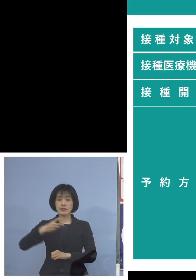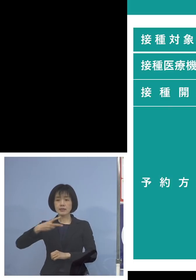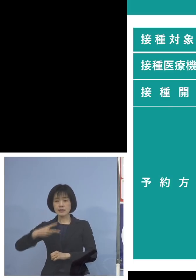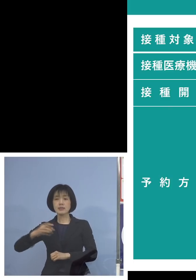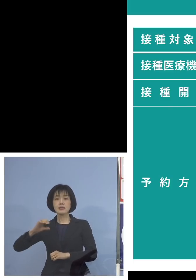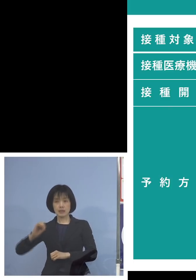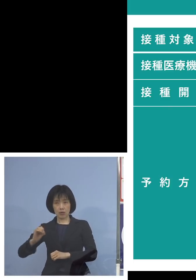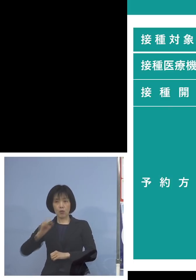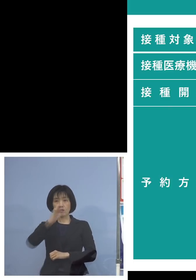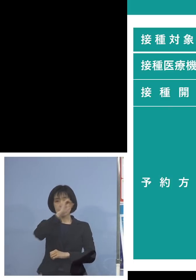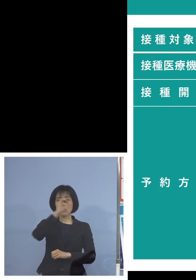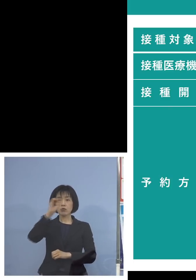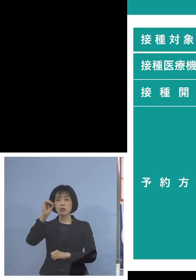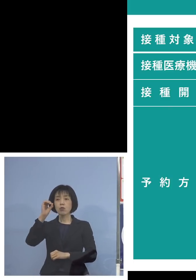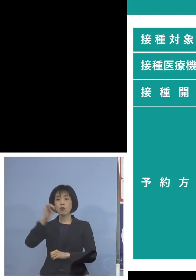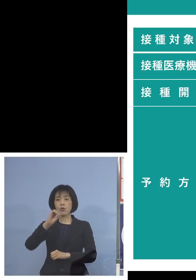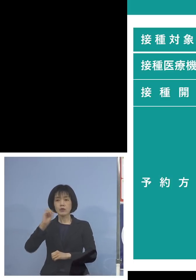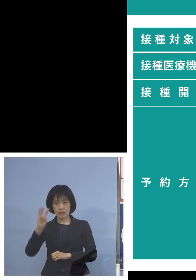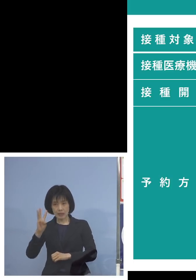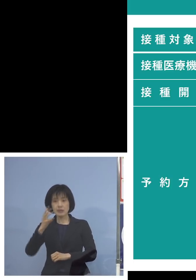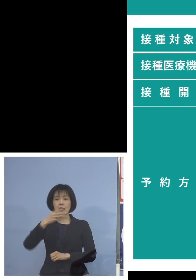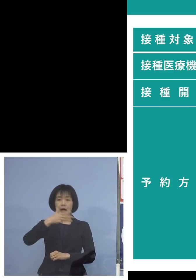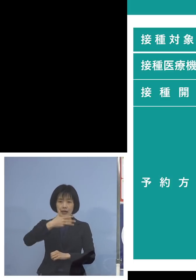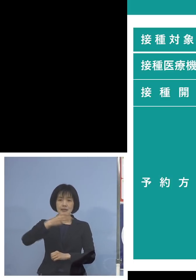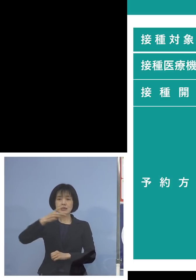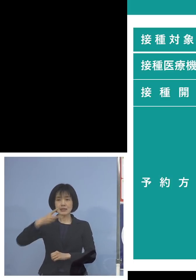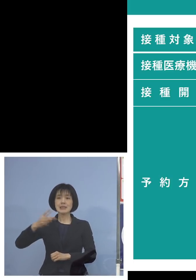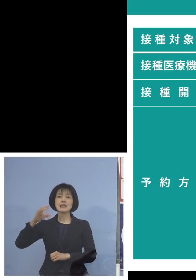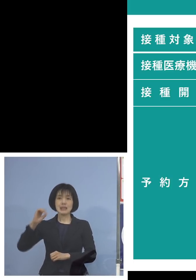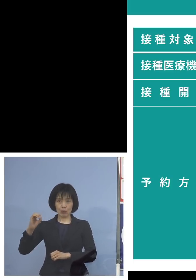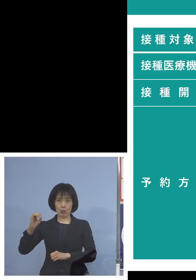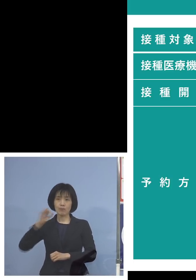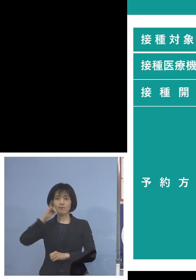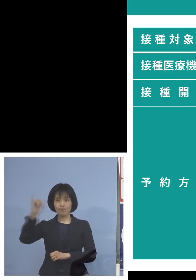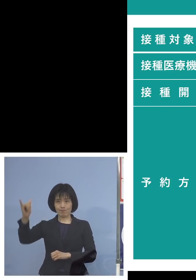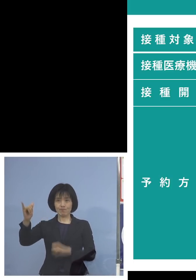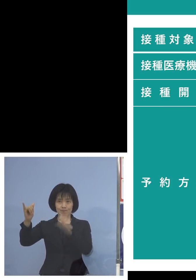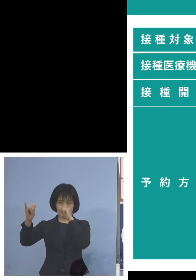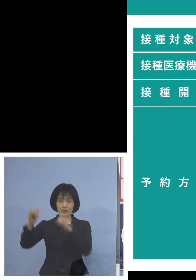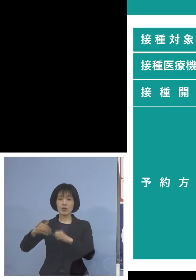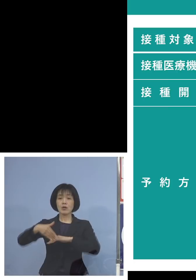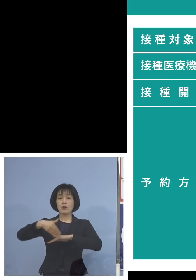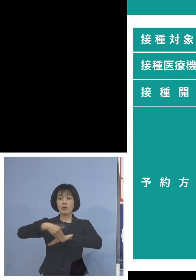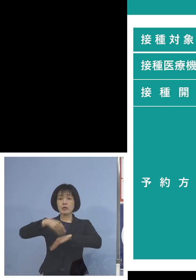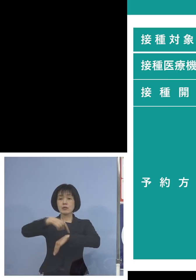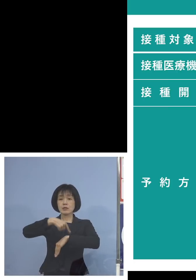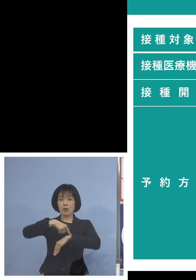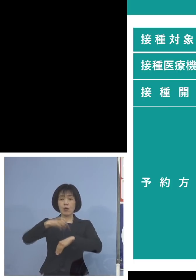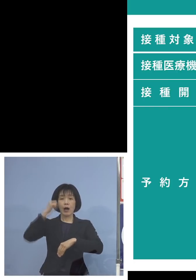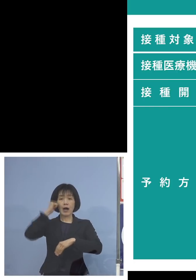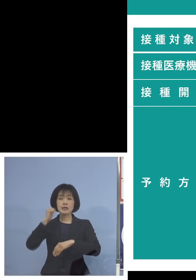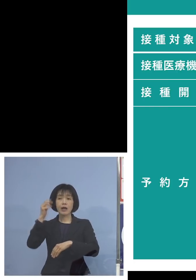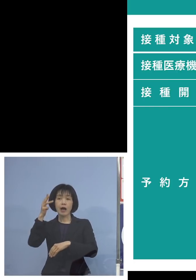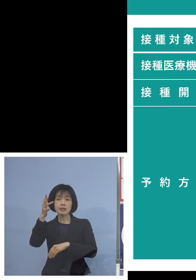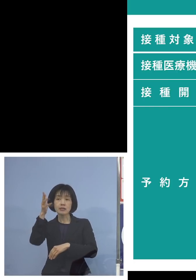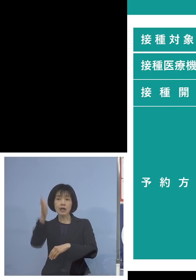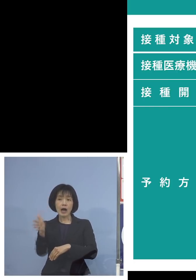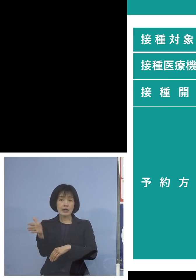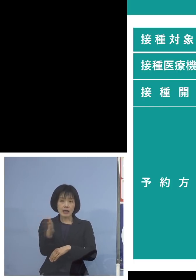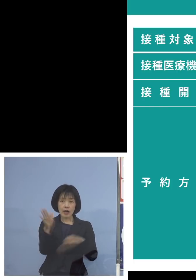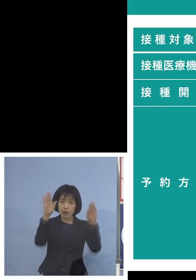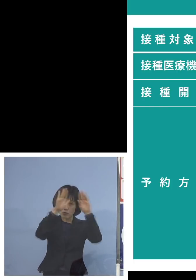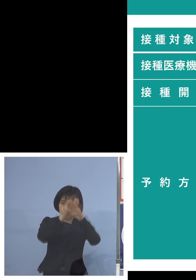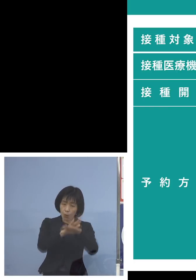003‐820 受付時間は朝8時半から夜の20時